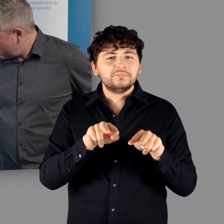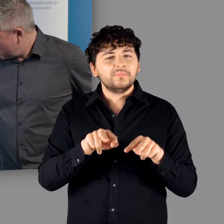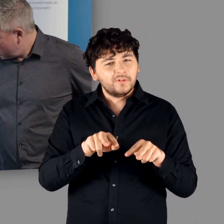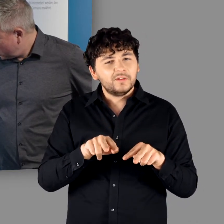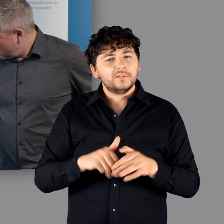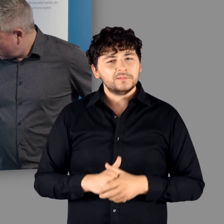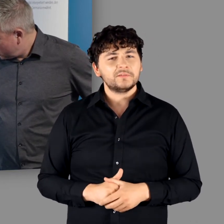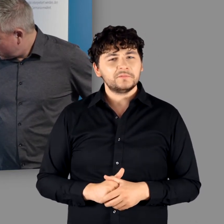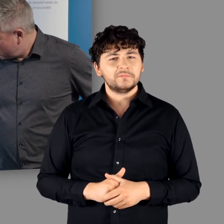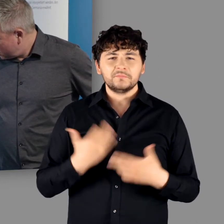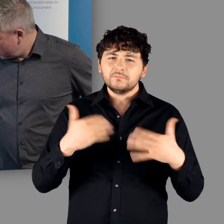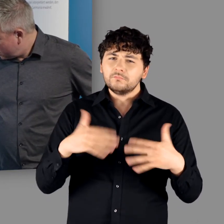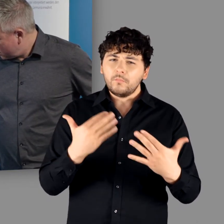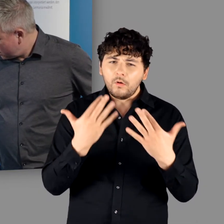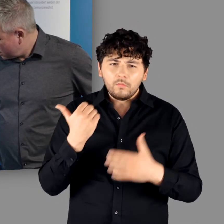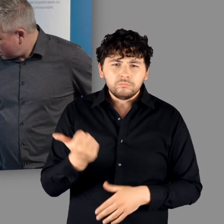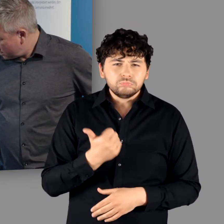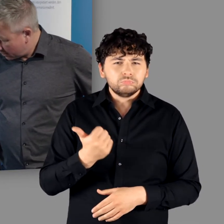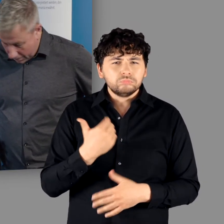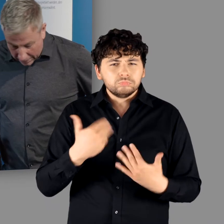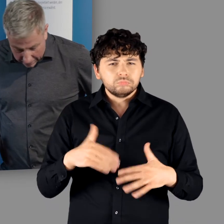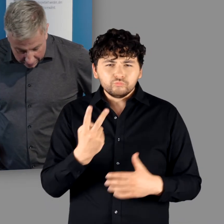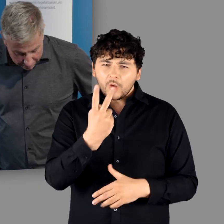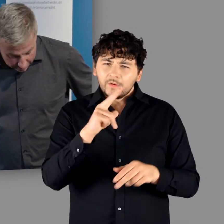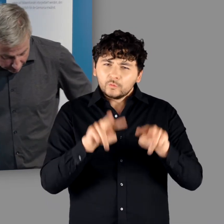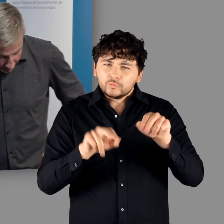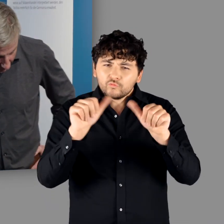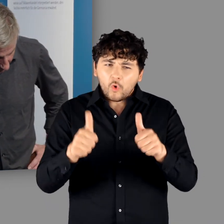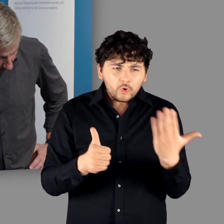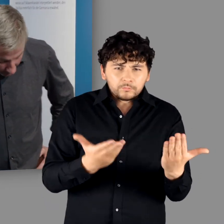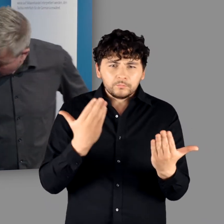"Ja. Das ist bizarr hier diese beiden Darstellungsweisen. Auf der einen Seite